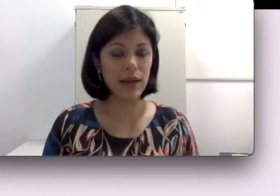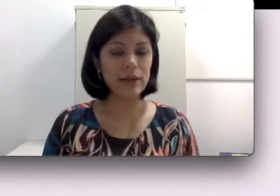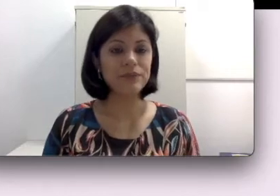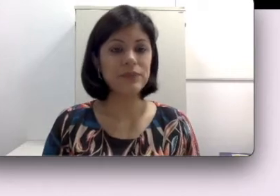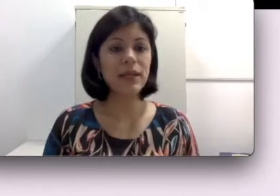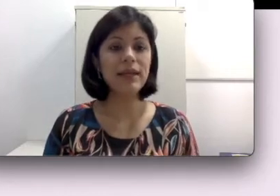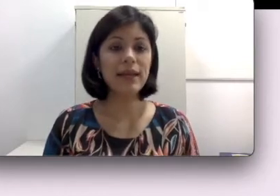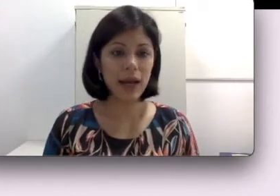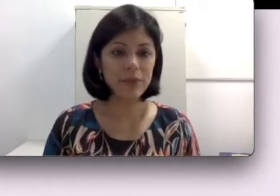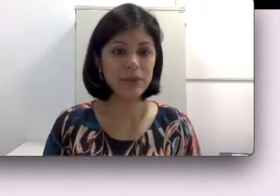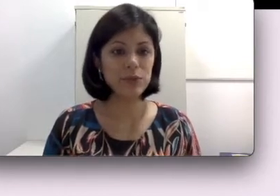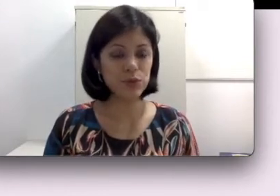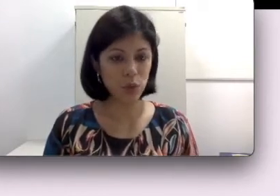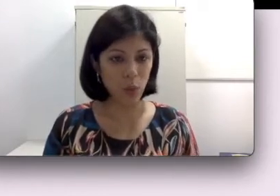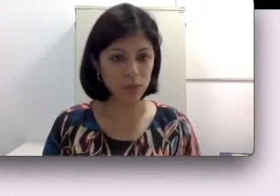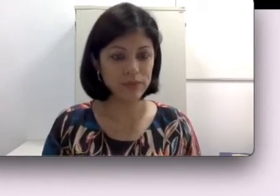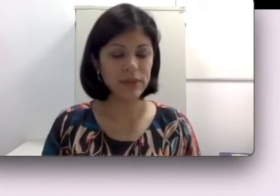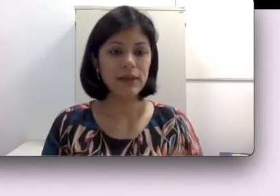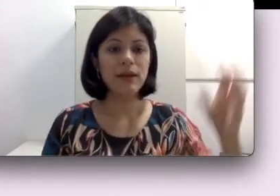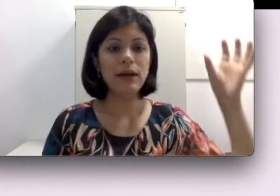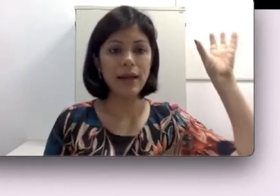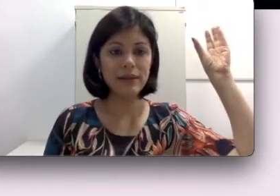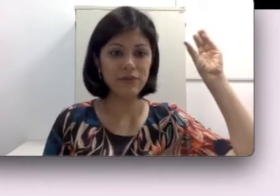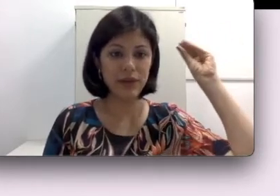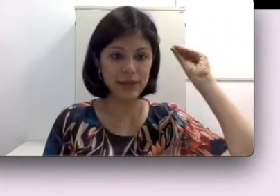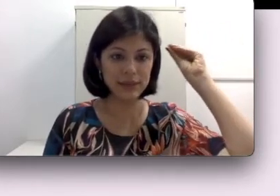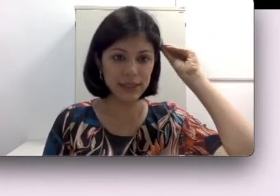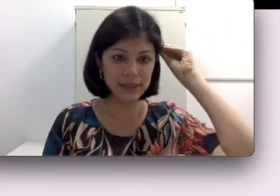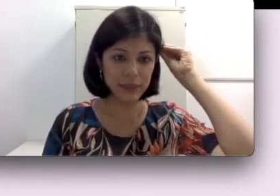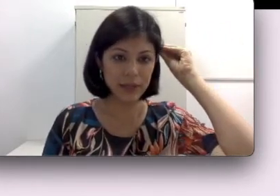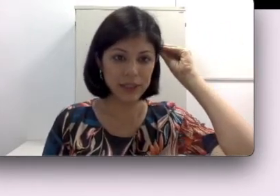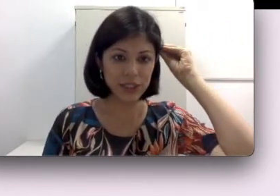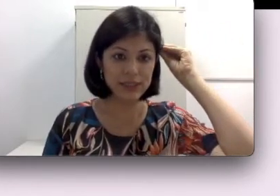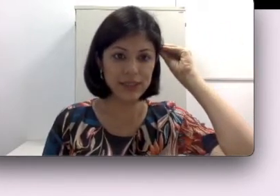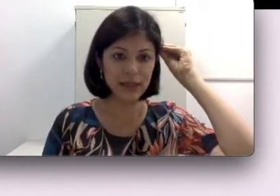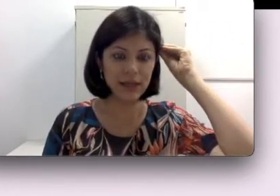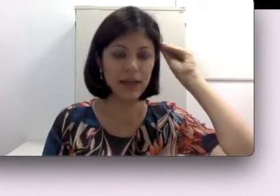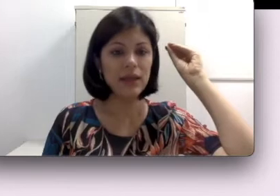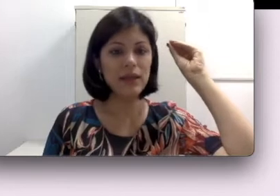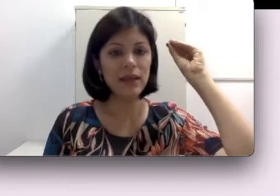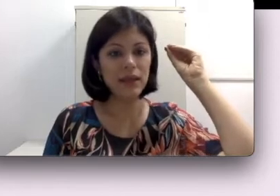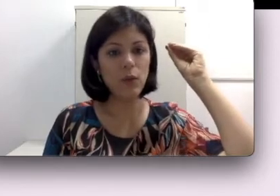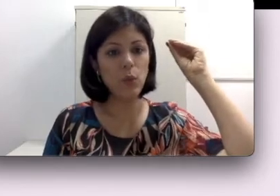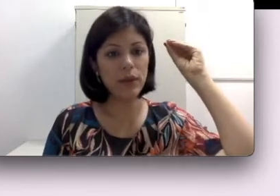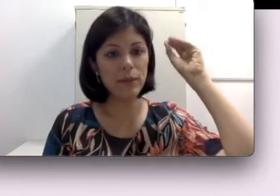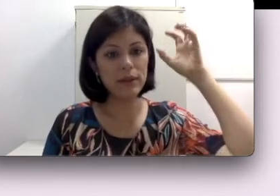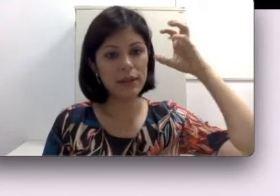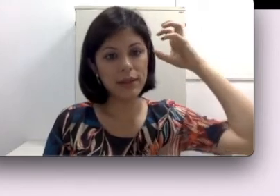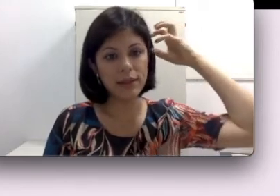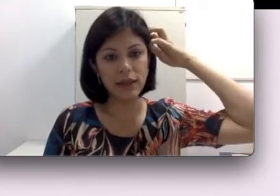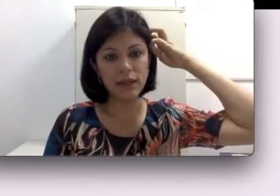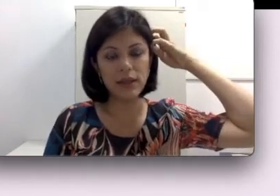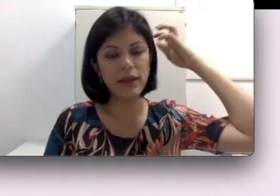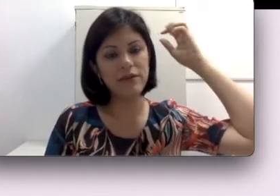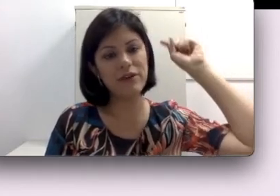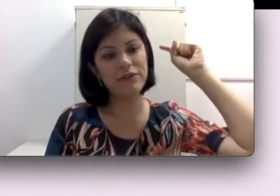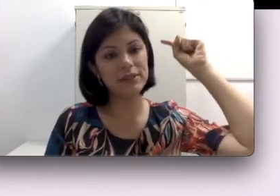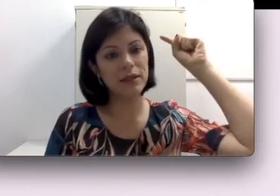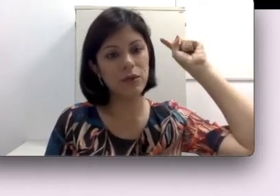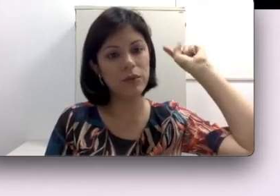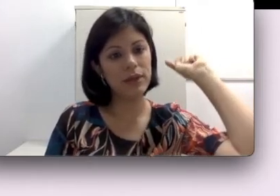capta o som através dessa parte externa e o imã que está aqui, ele vai fazer com que